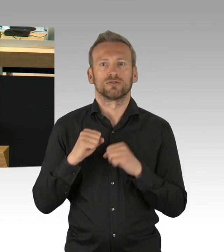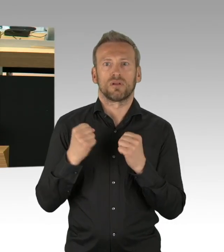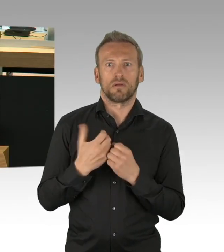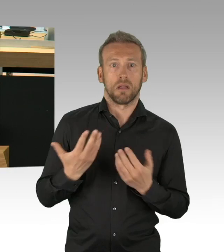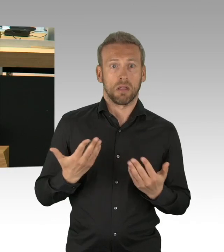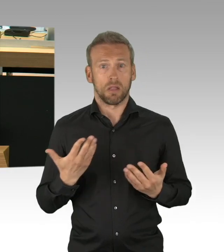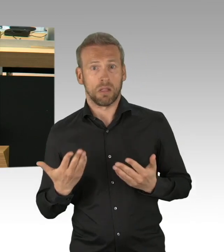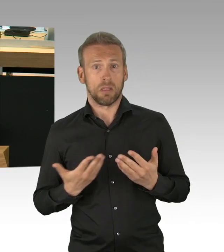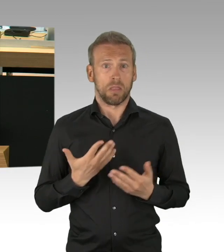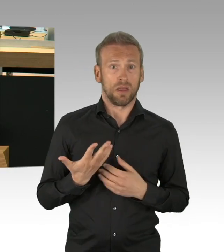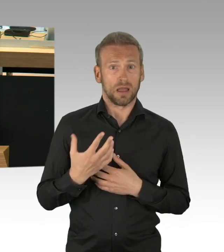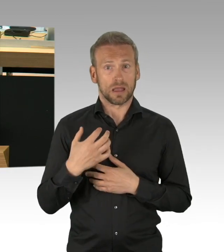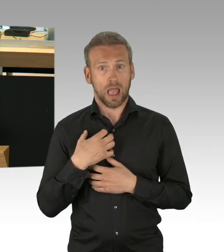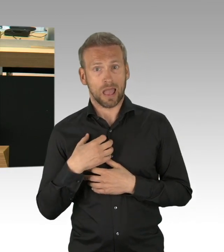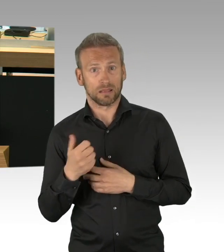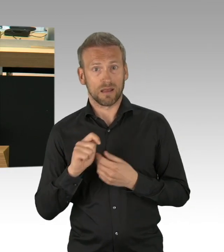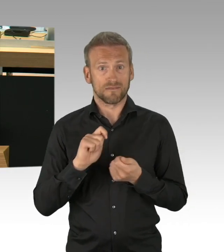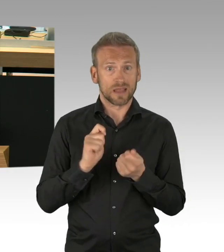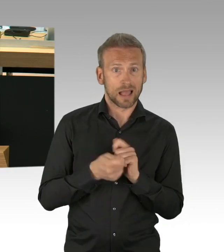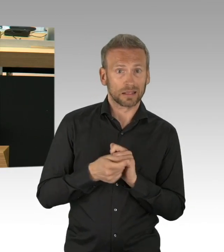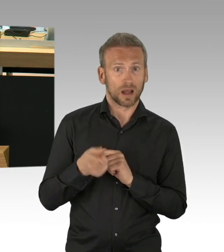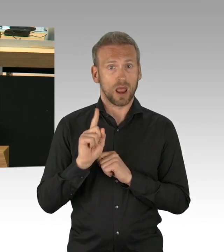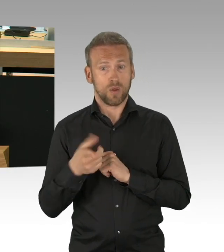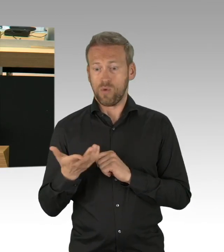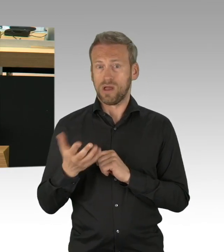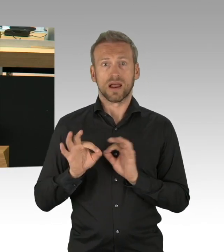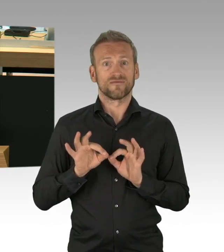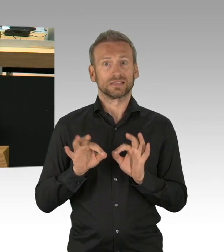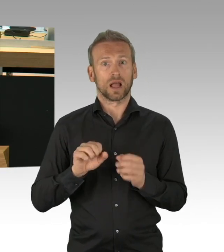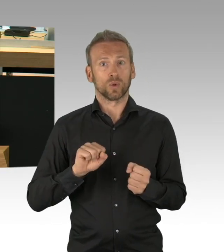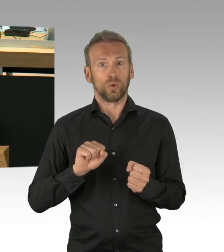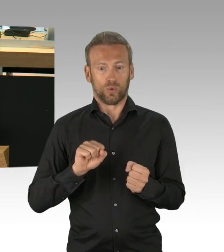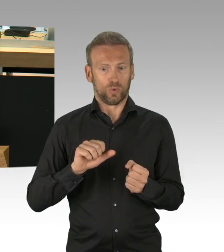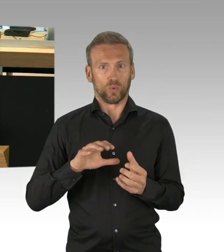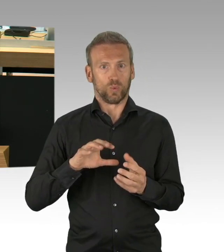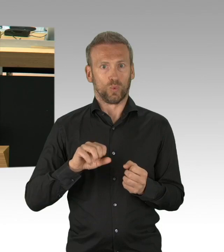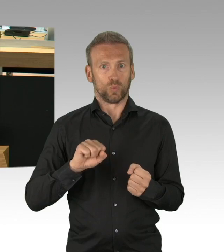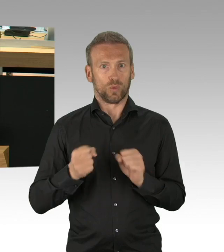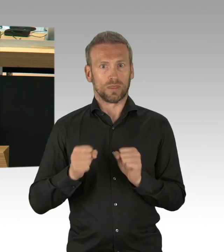"Die Wirtschaft stürzt ab, vielen wurden ein Arbeitsverbot erteilt, Menschen vereinsamen und verzweifeln.